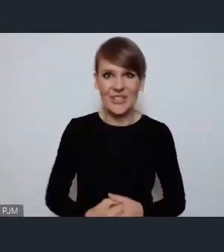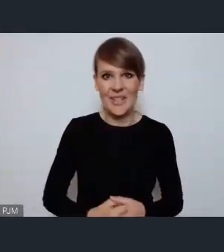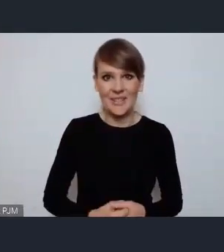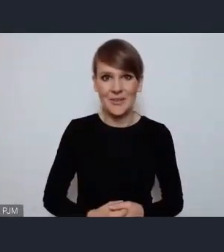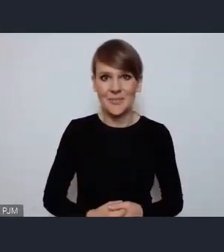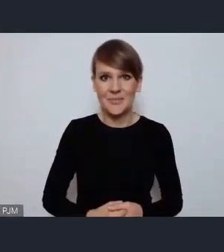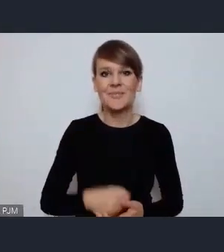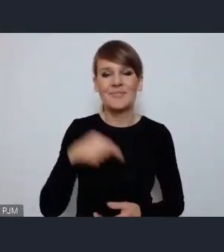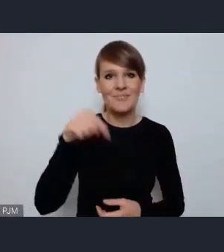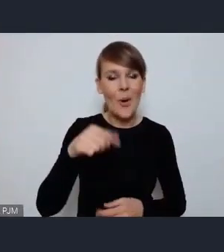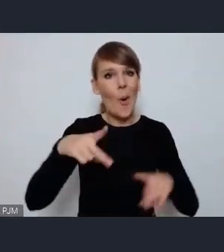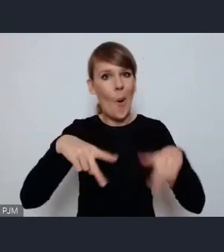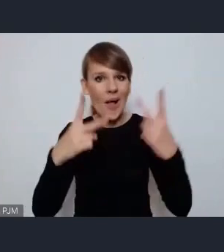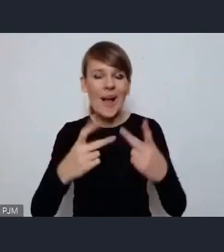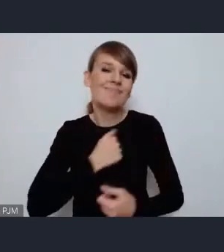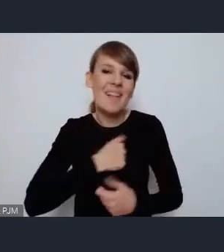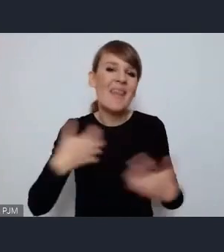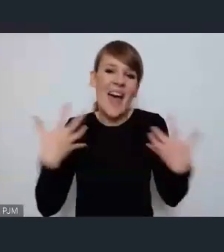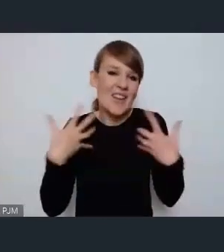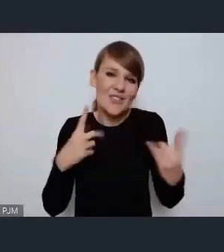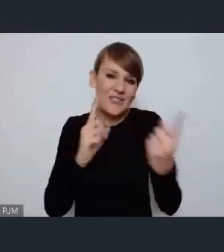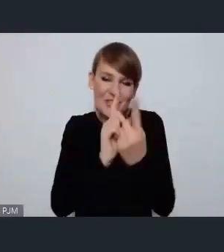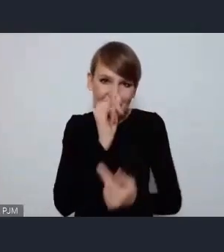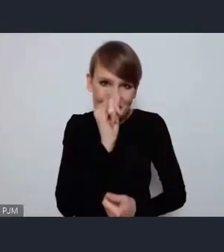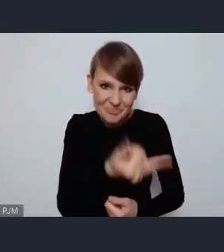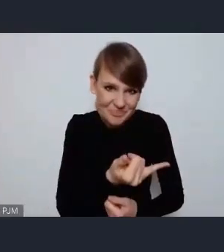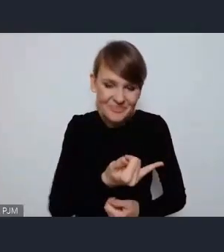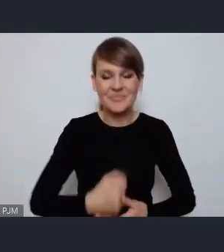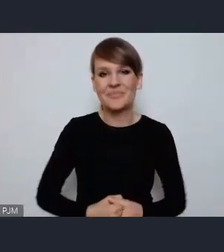oczywiście online, niestety nie na żywo, nie w rzeczywistości, natomiast